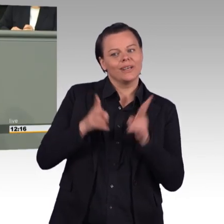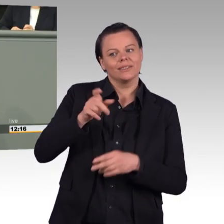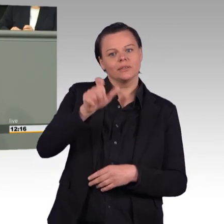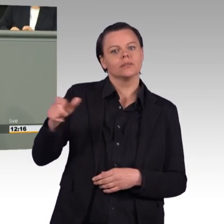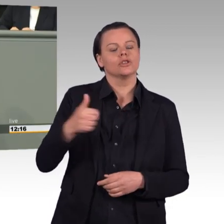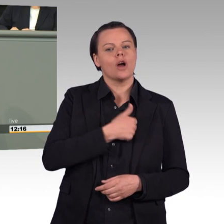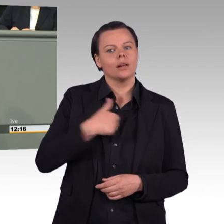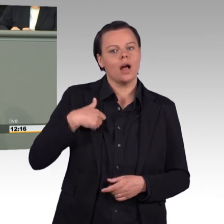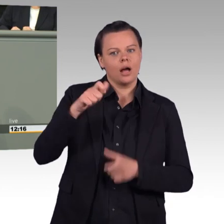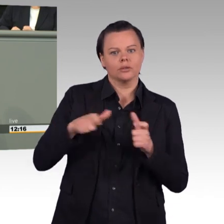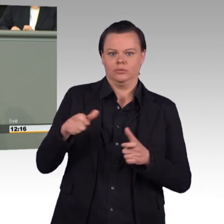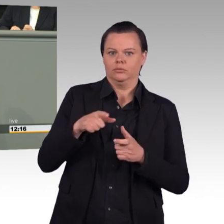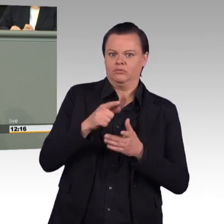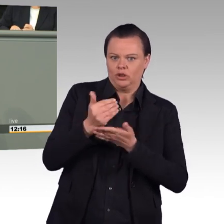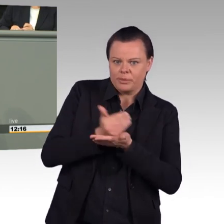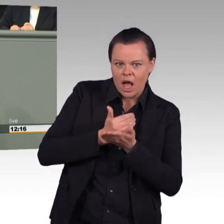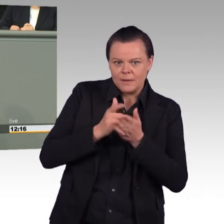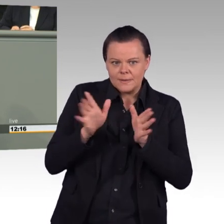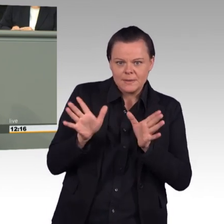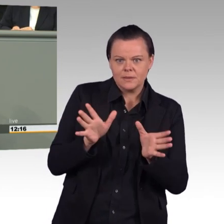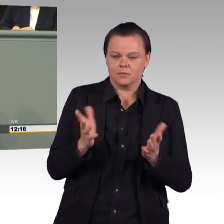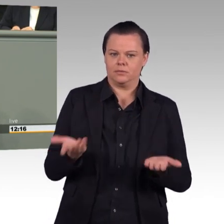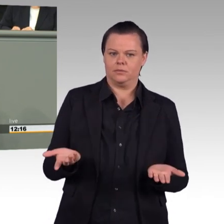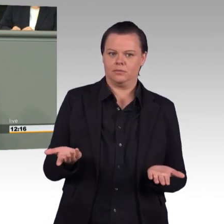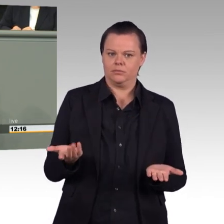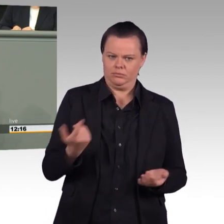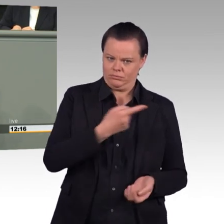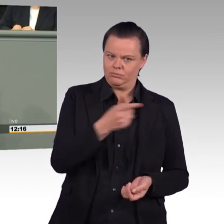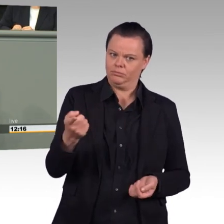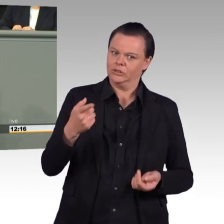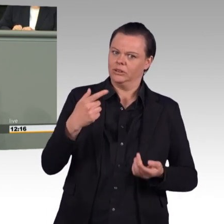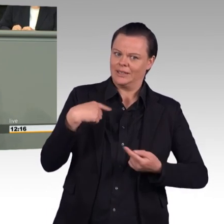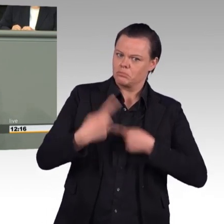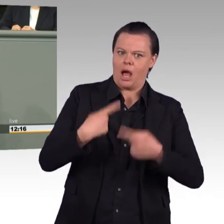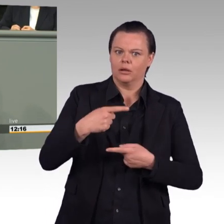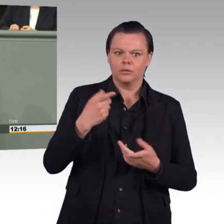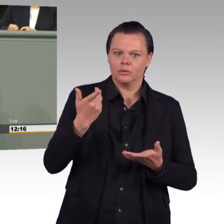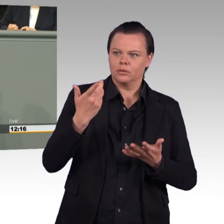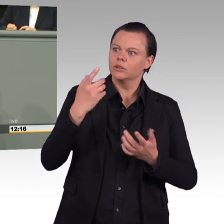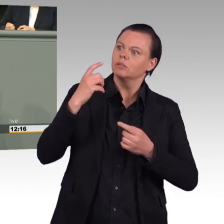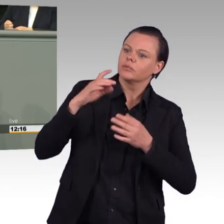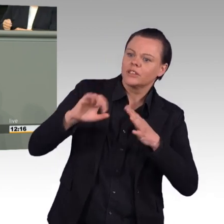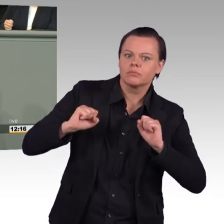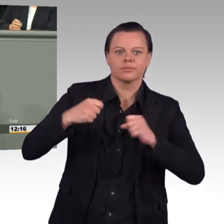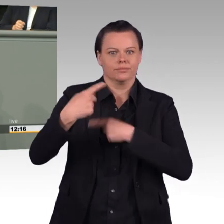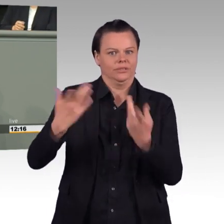zur Entscheidungsfindung der Gorch Fock-Sanierung vorgelegt, berichtet uns ihr eigenes Ministerium. Und Sie haben keine Konsequenzen daraus gezogen